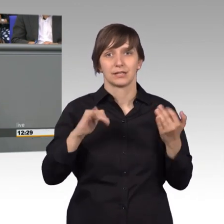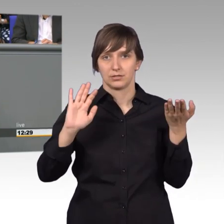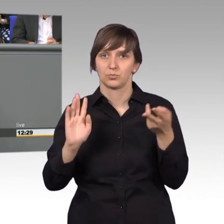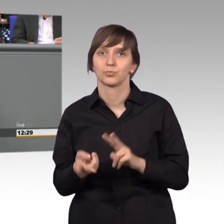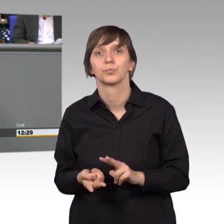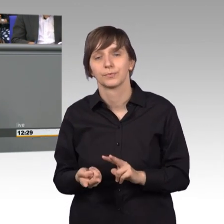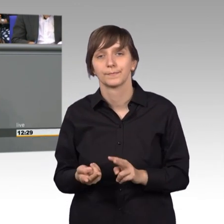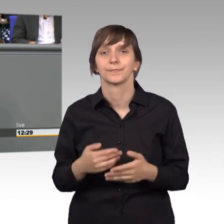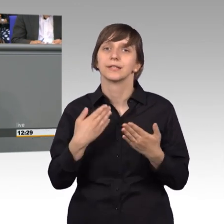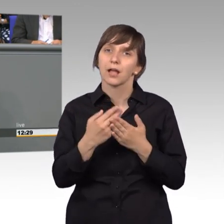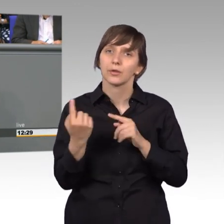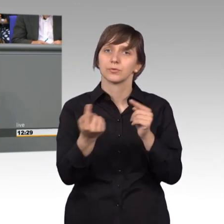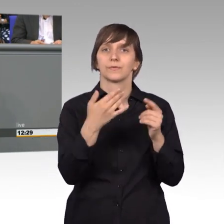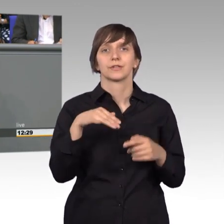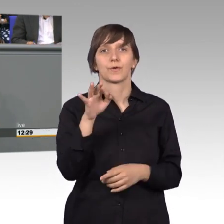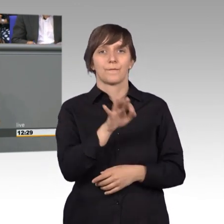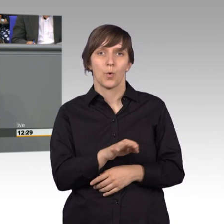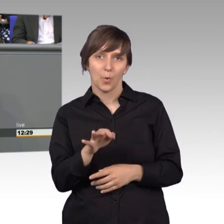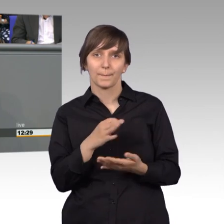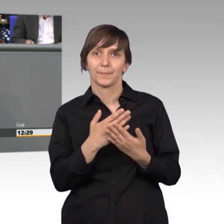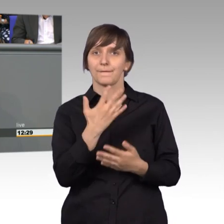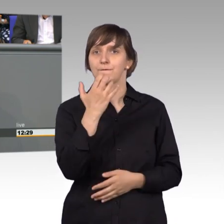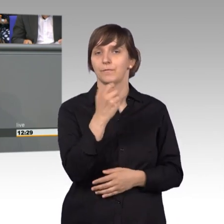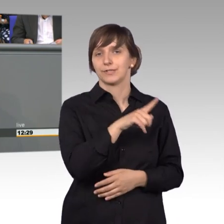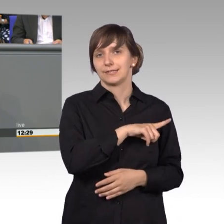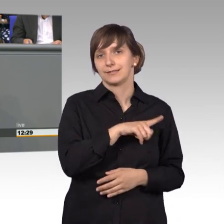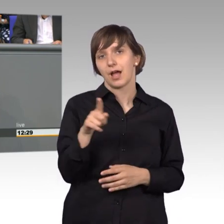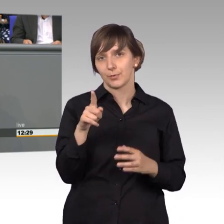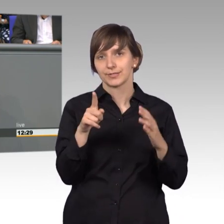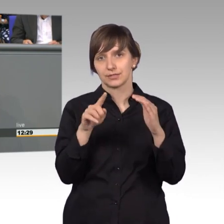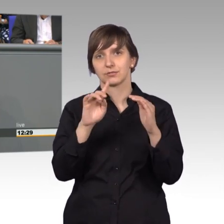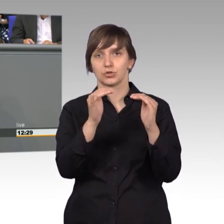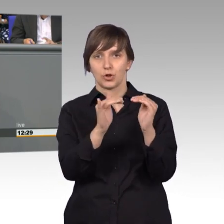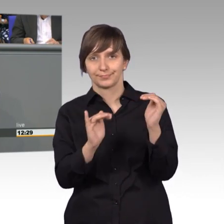das Quorum, die 50.000. Nun muss man wissen, dass die meisten Petitionen,